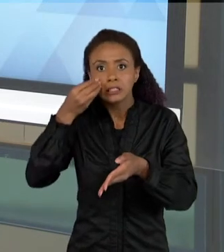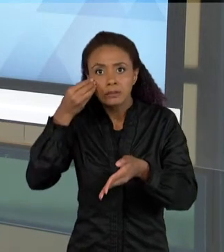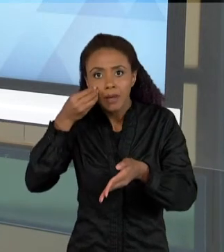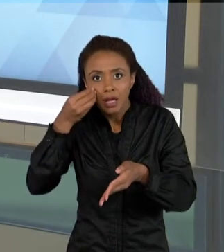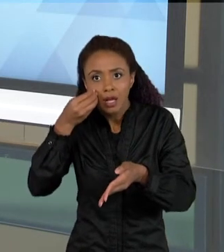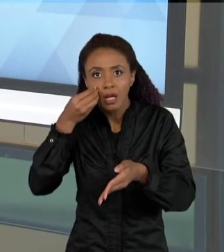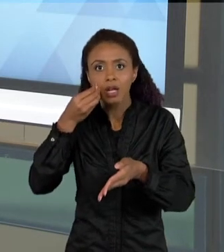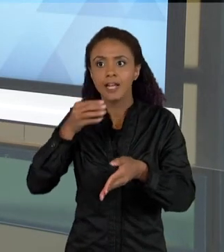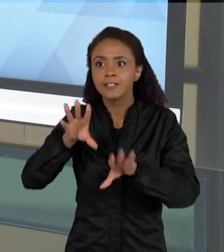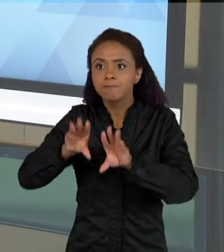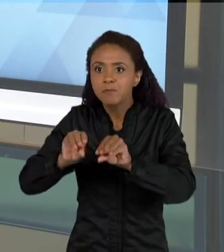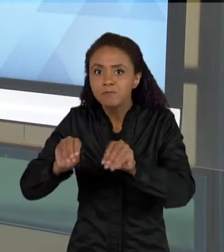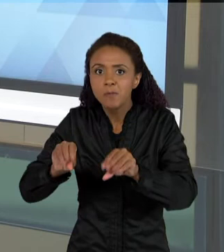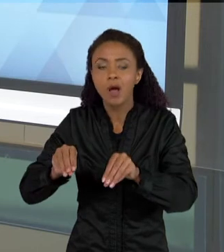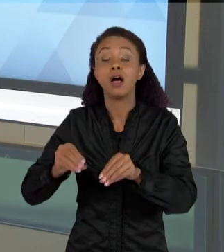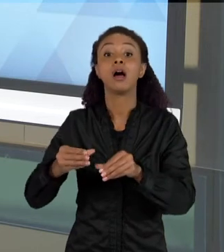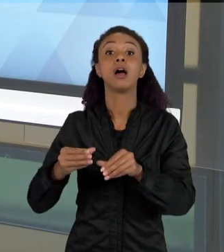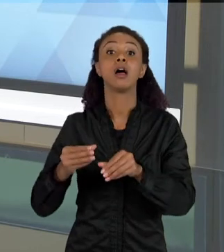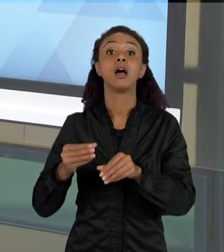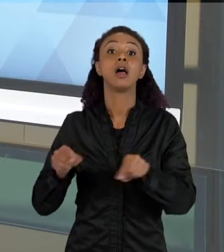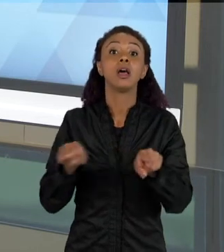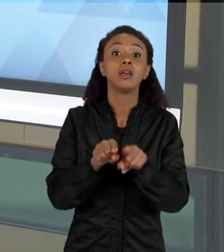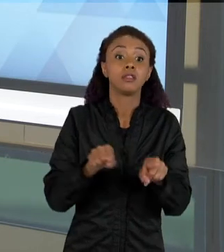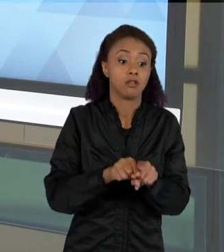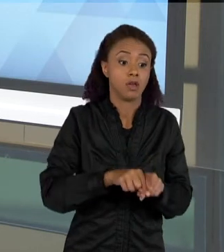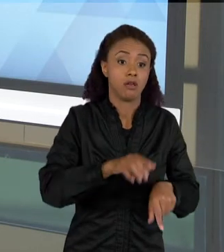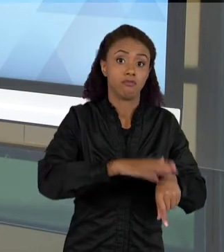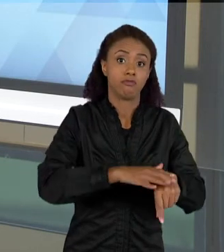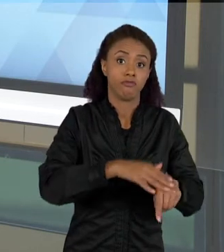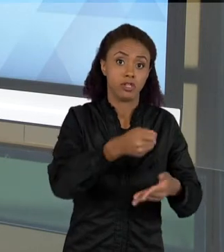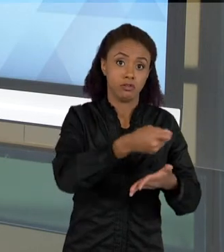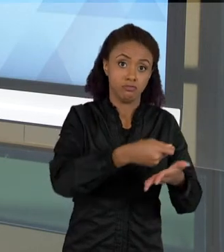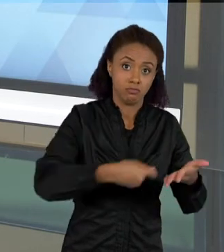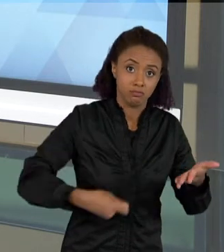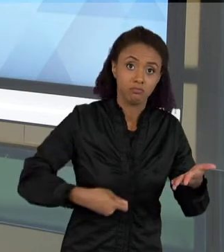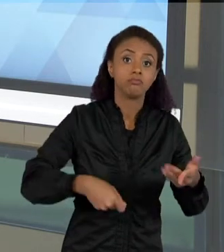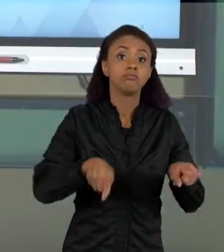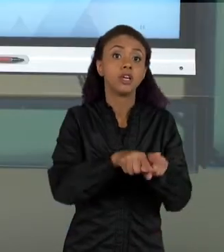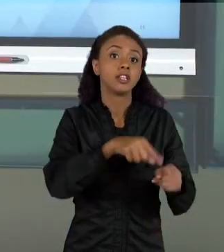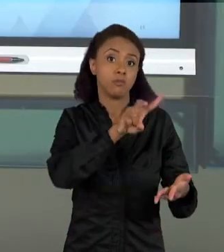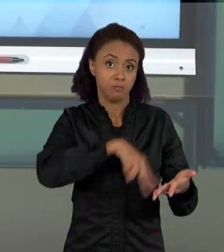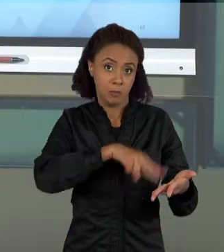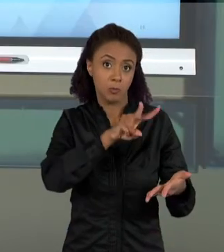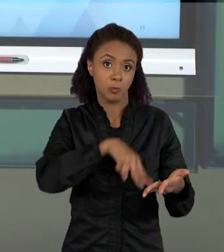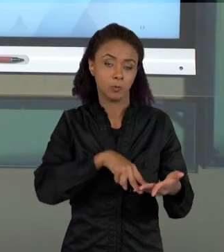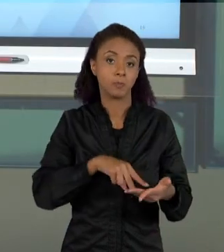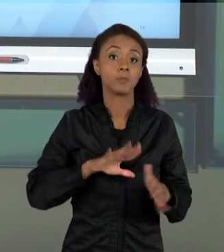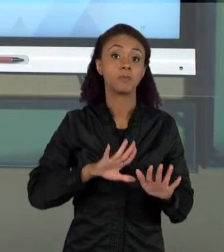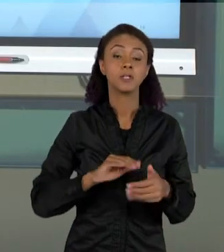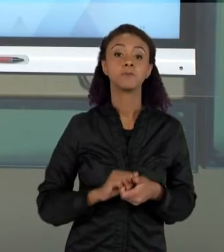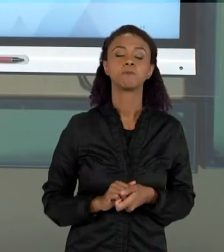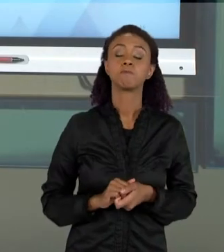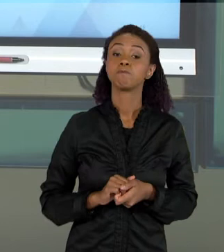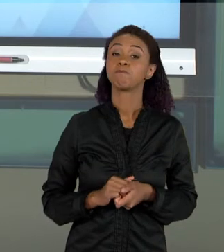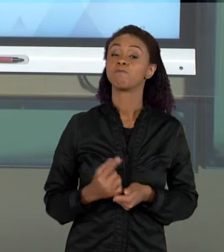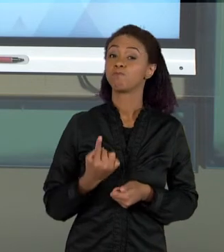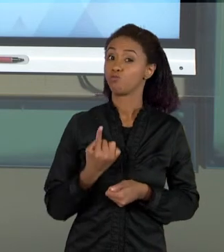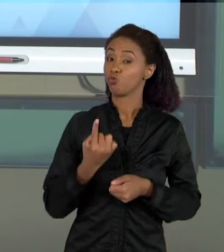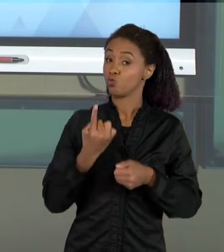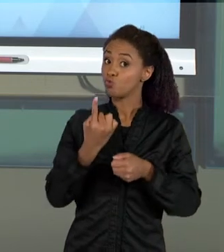ESCRITA E DA LEITURA. UM DOS ASSUNTOS QUE EU ACHO BASTANTE IMPORTANTES DA GENTE